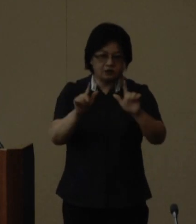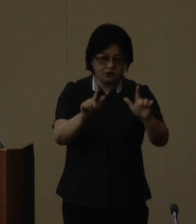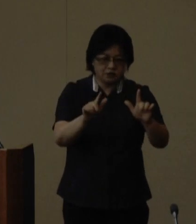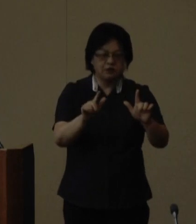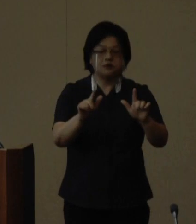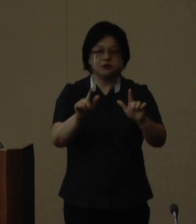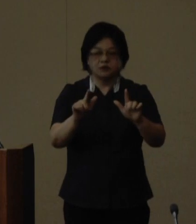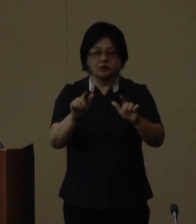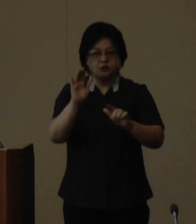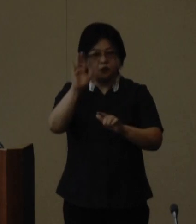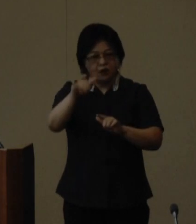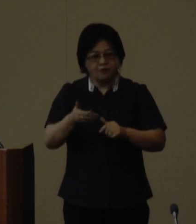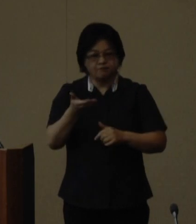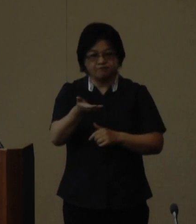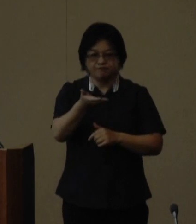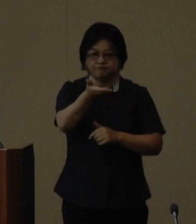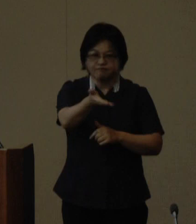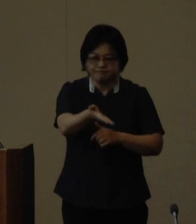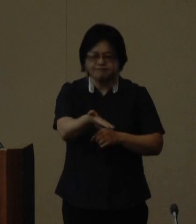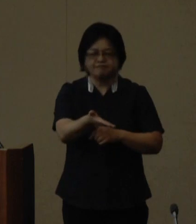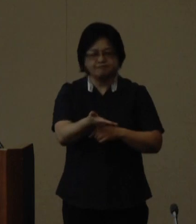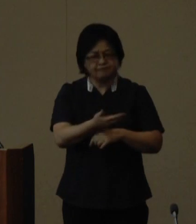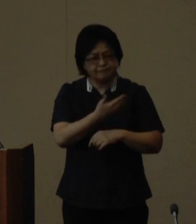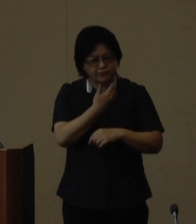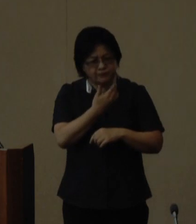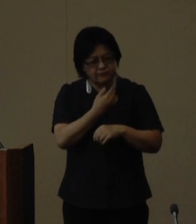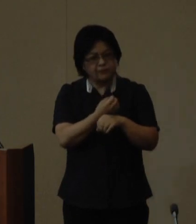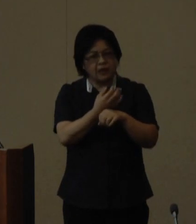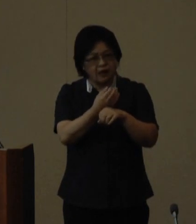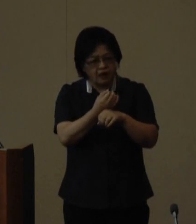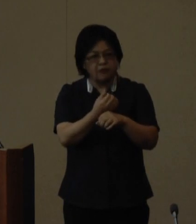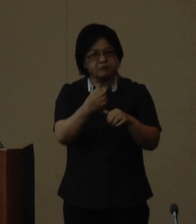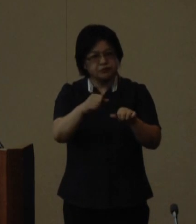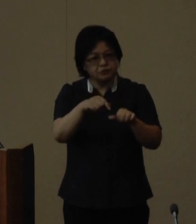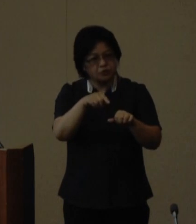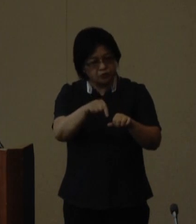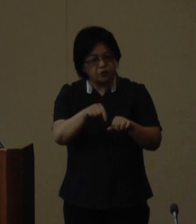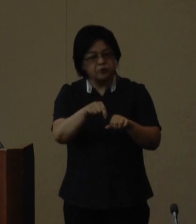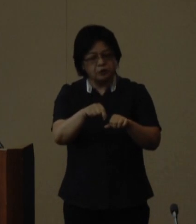世代に引き継いでいくべき宝として の認識を深める契機にしたいと 考えており